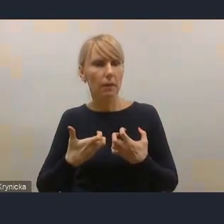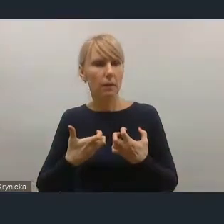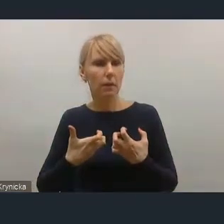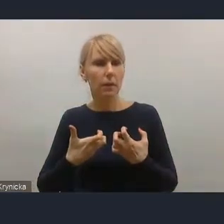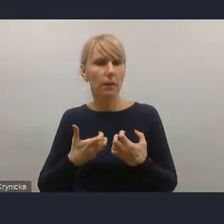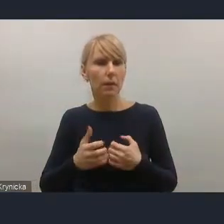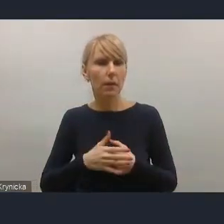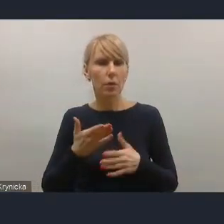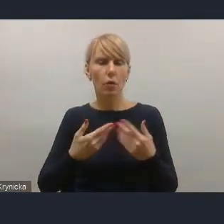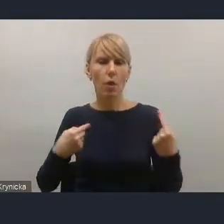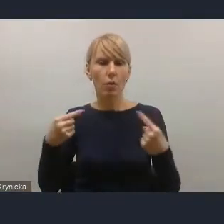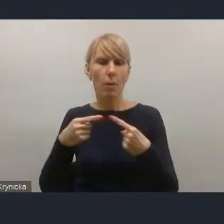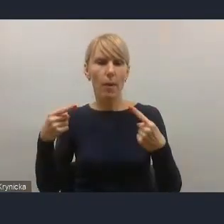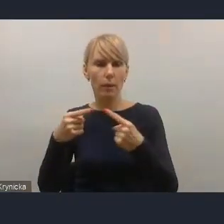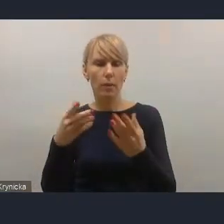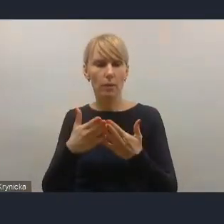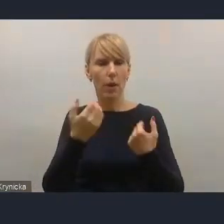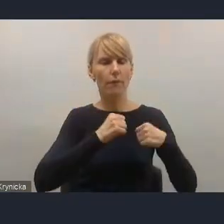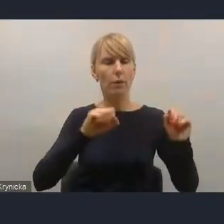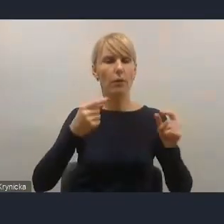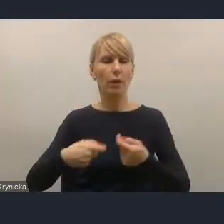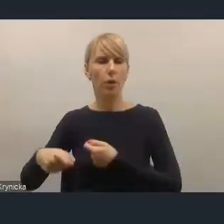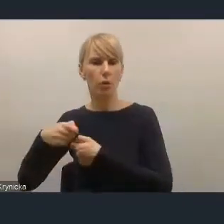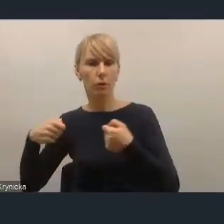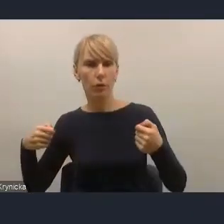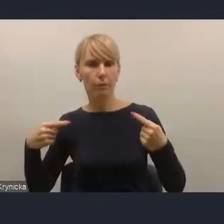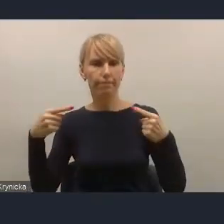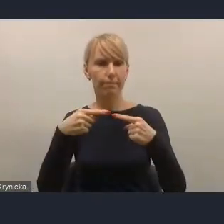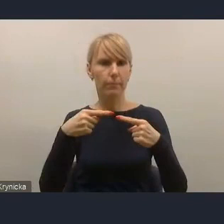i dopasowanie wyzwań, rozwiązań pod kątem kategorii różnych miast,